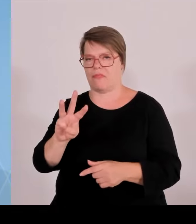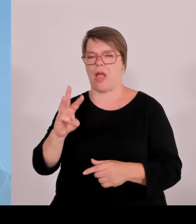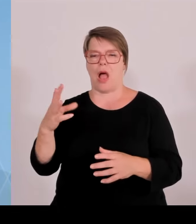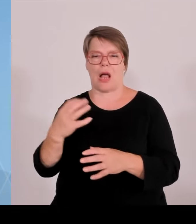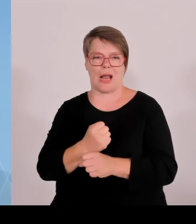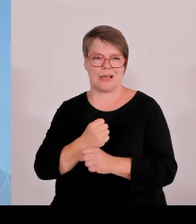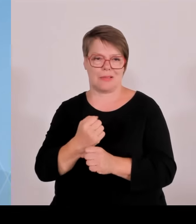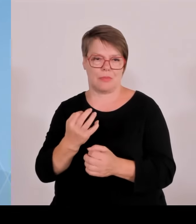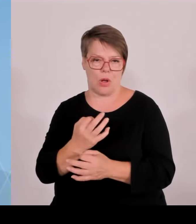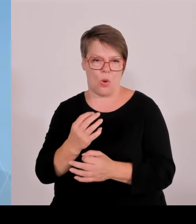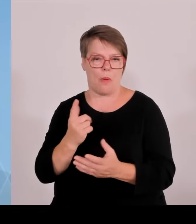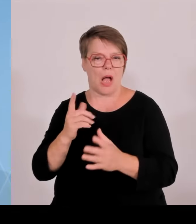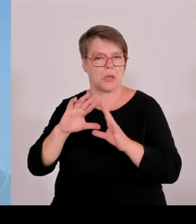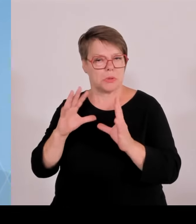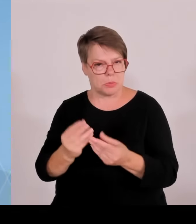in die hunderte pro Jahr.